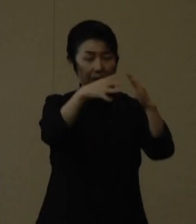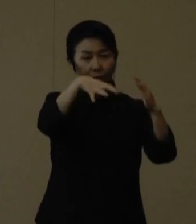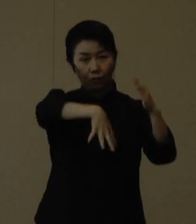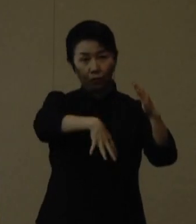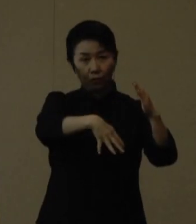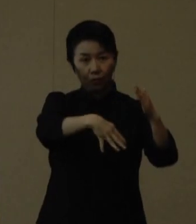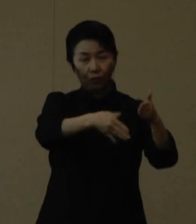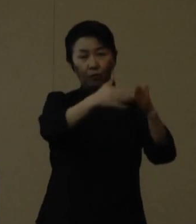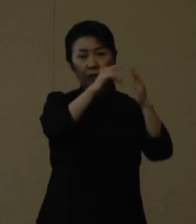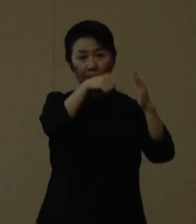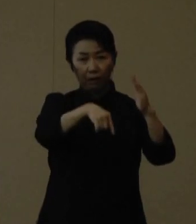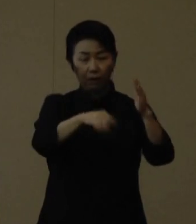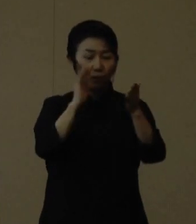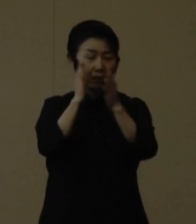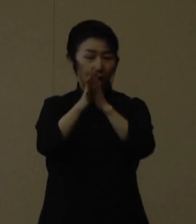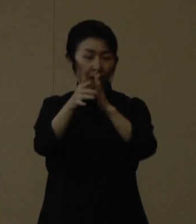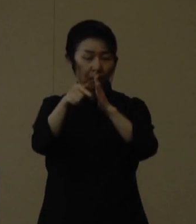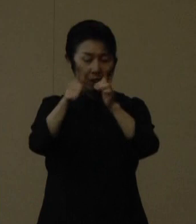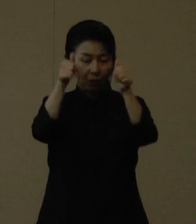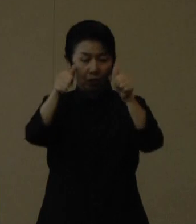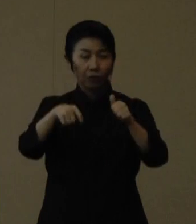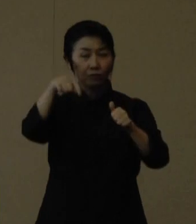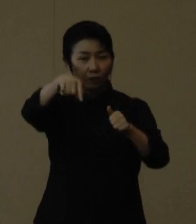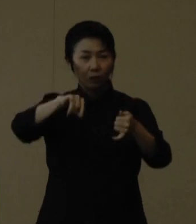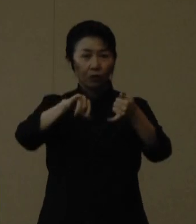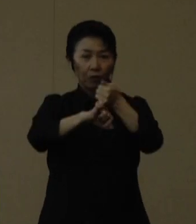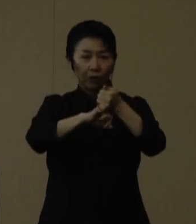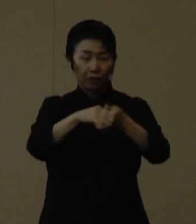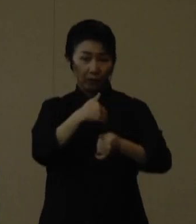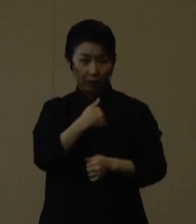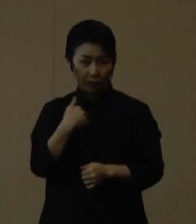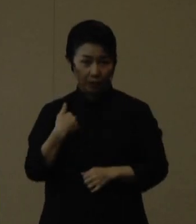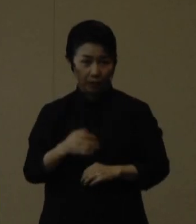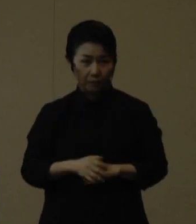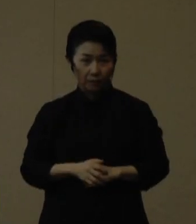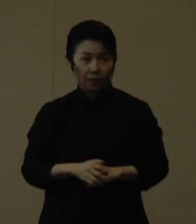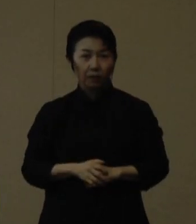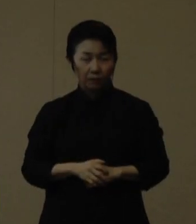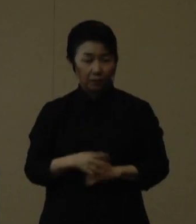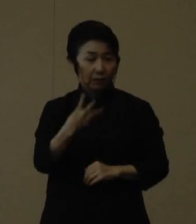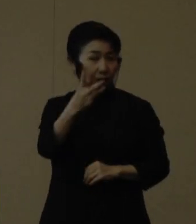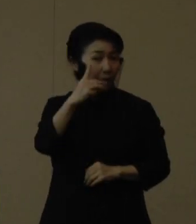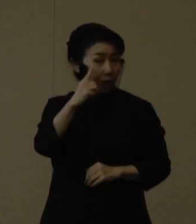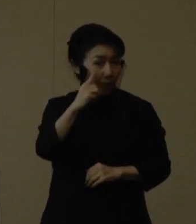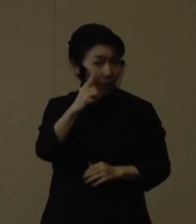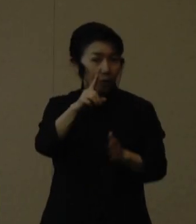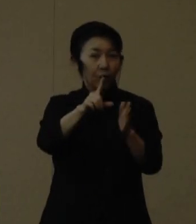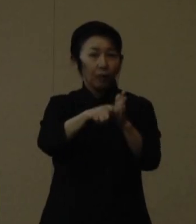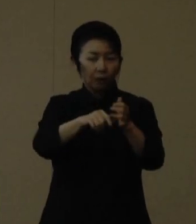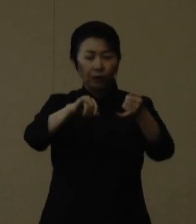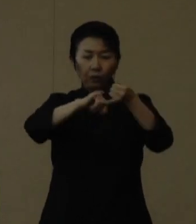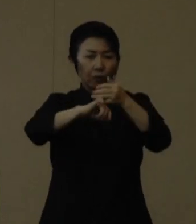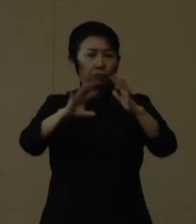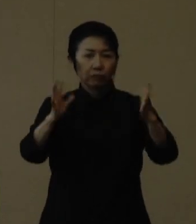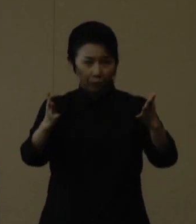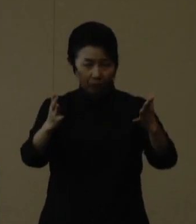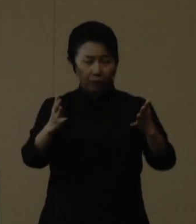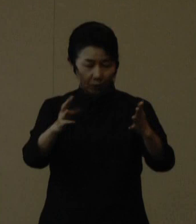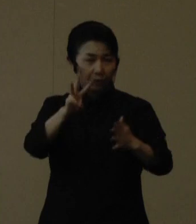県HPから予約を受け付けることができます。なお、３回目接種であれば予約無しでも受けることができますので、